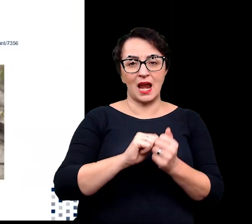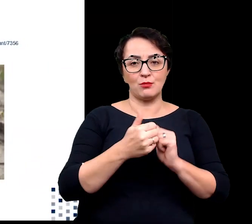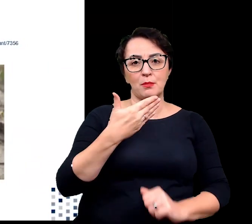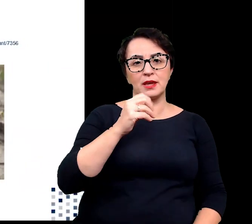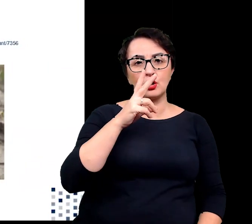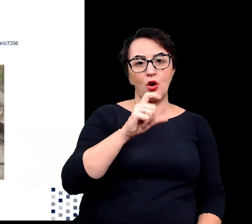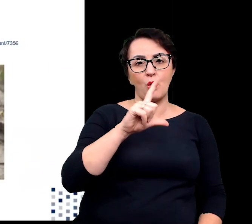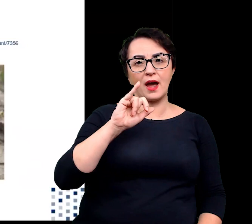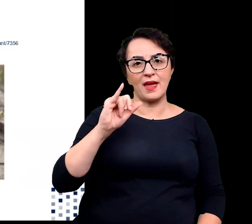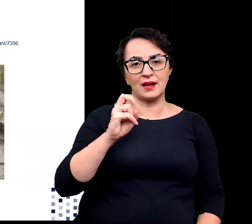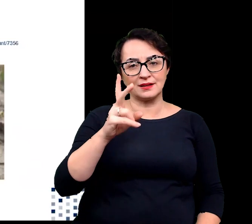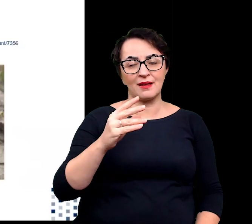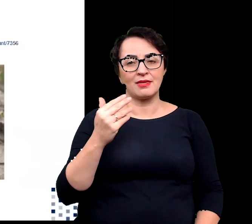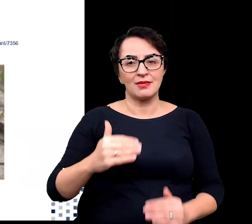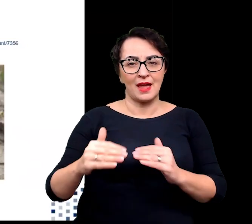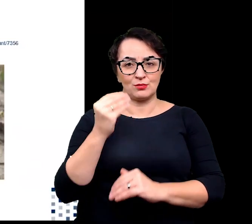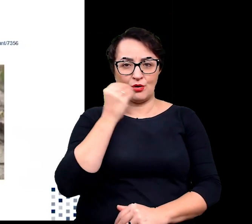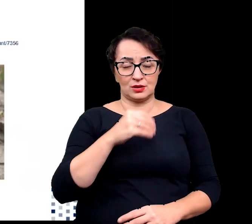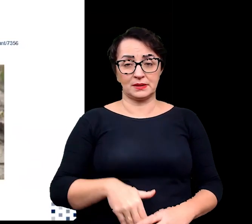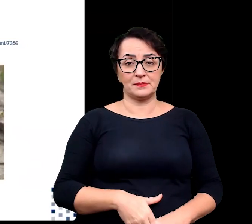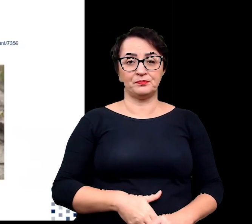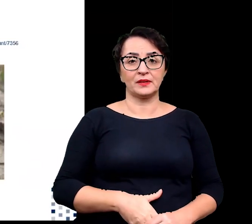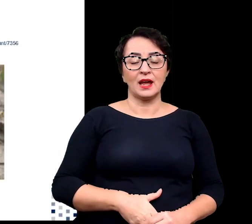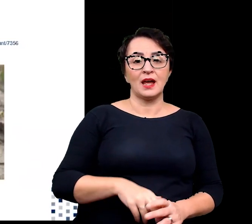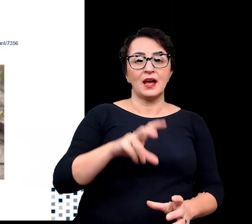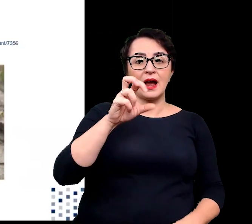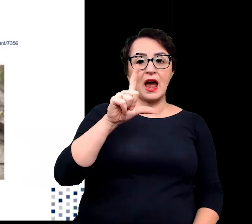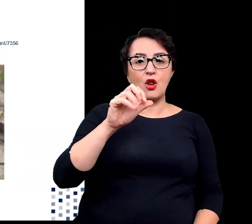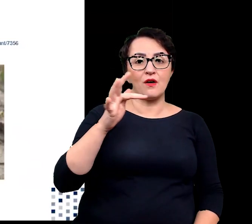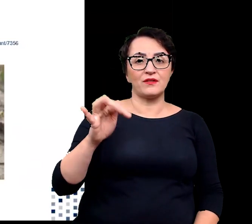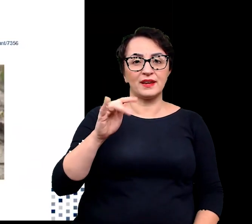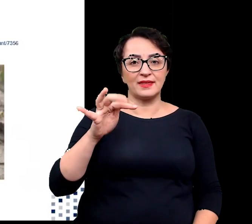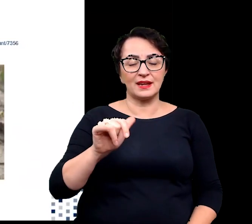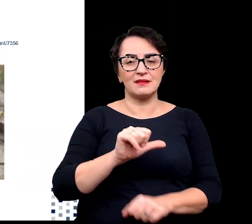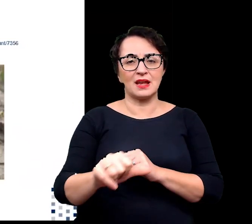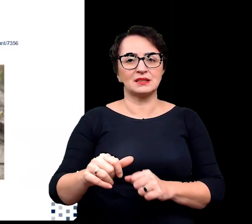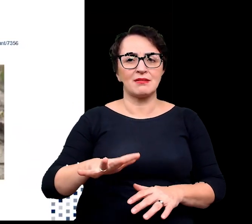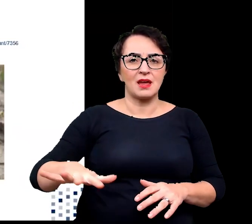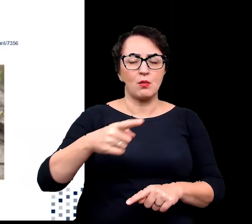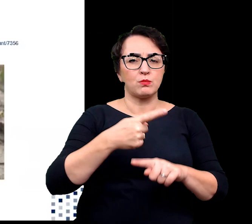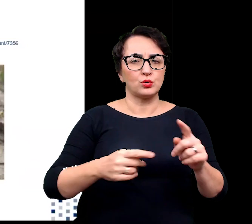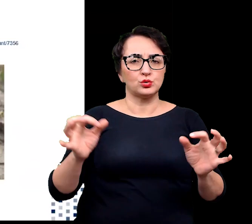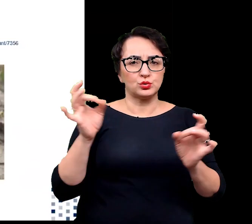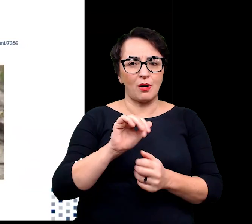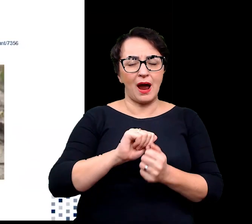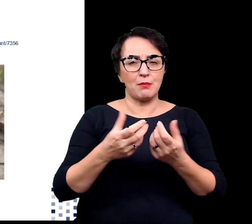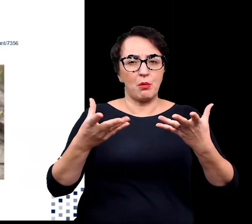Halofity występują głównie na terenach jałowych i pół suchych oraz na terenach podmokłych o wysokim zasoleniu,